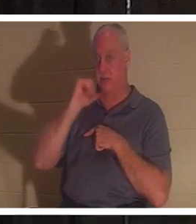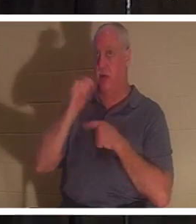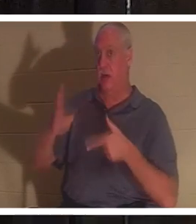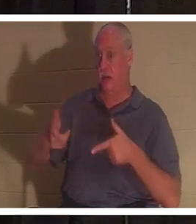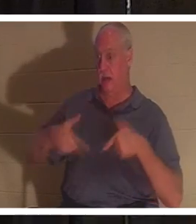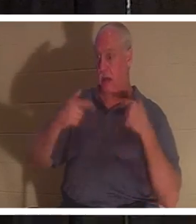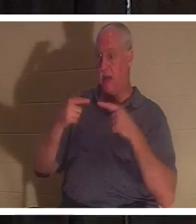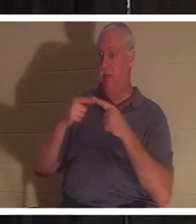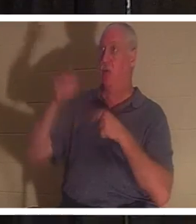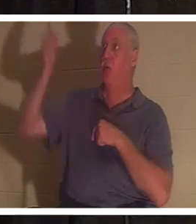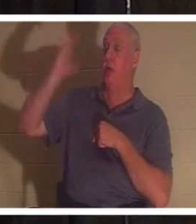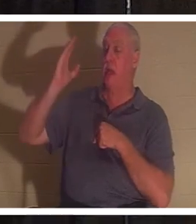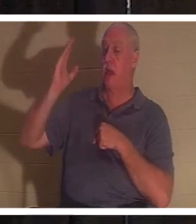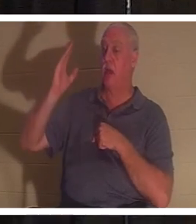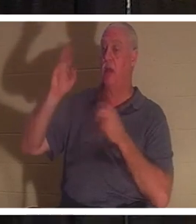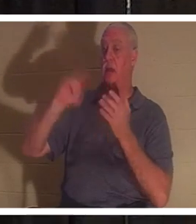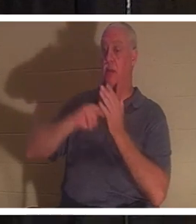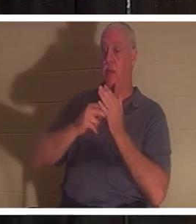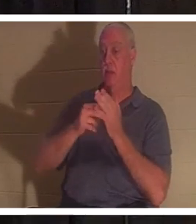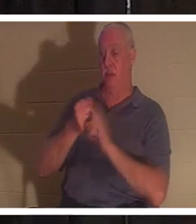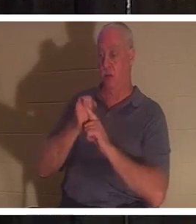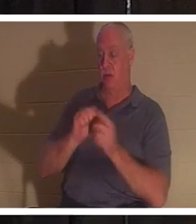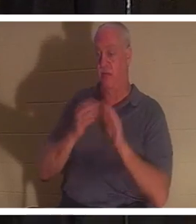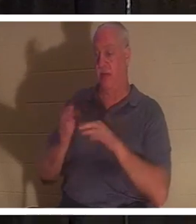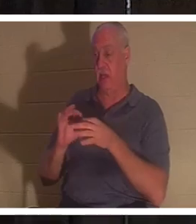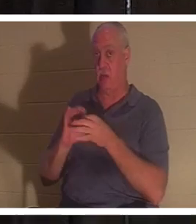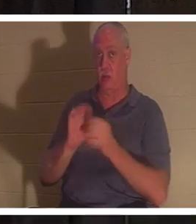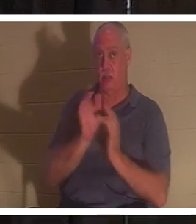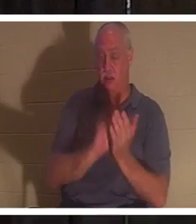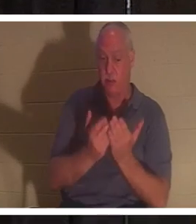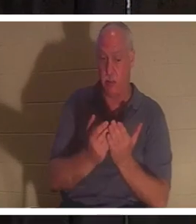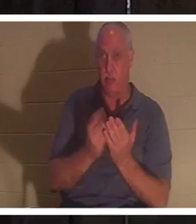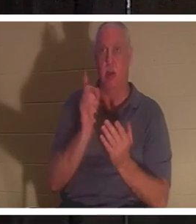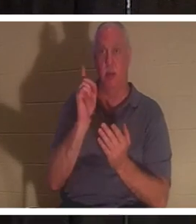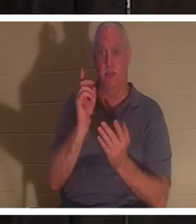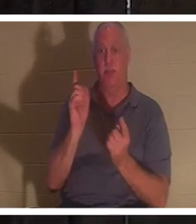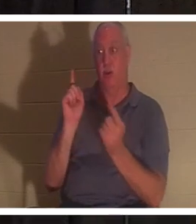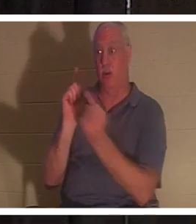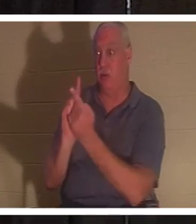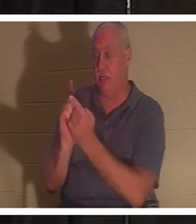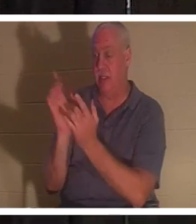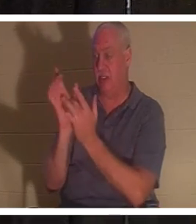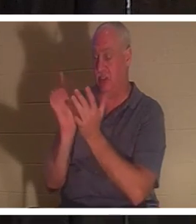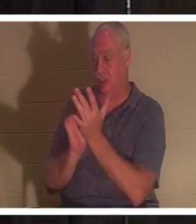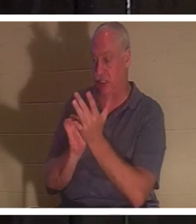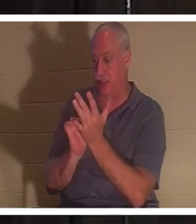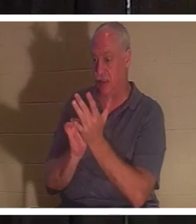bist du gemäß der Heiligen Schrift tot. Aber wenn du Jesus begegnest, dann wird dir das Geschenk des Lebens geschenkt.